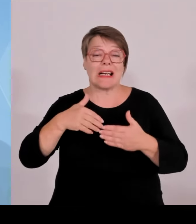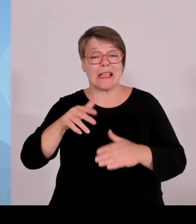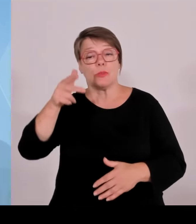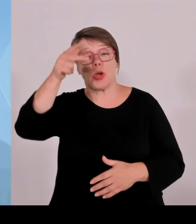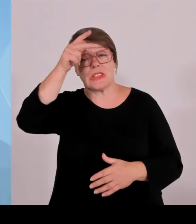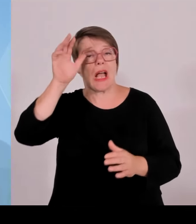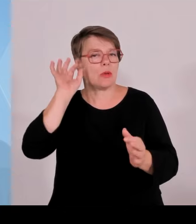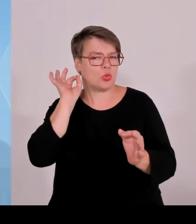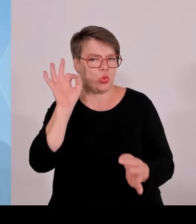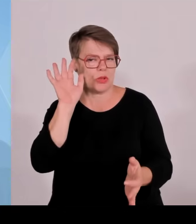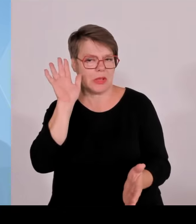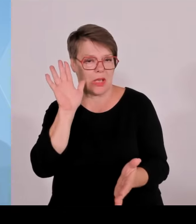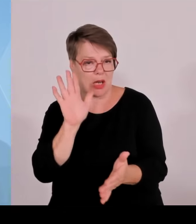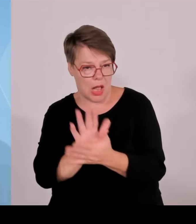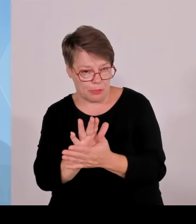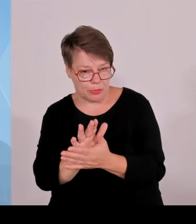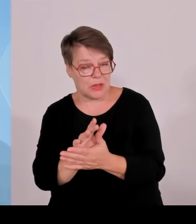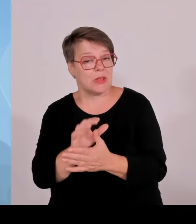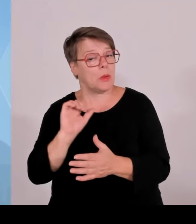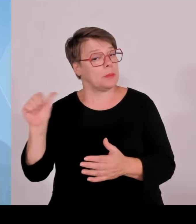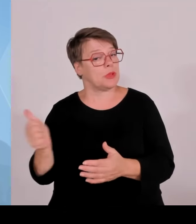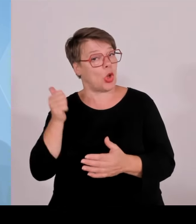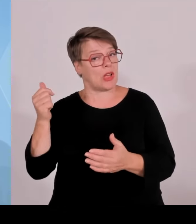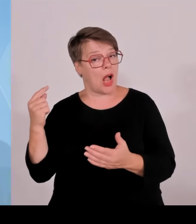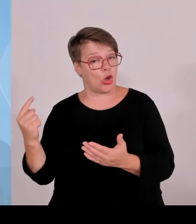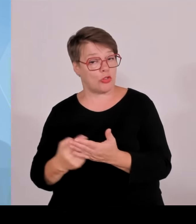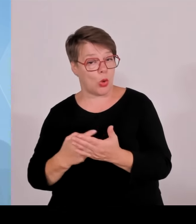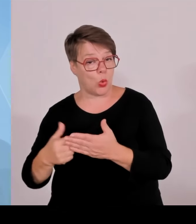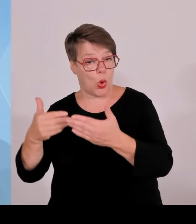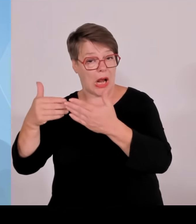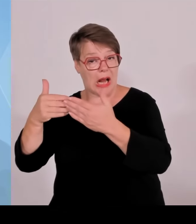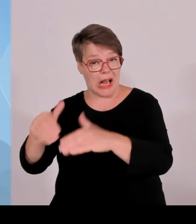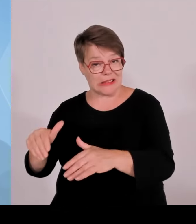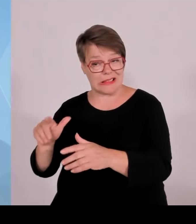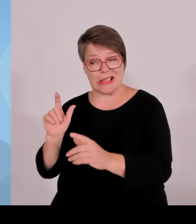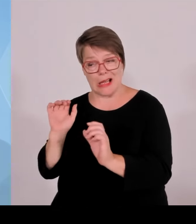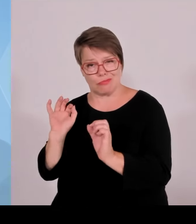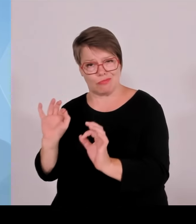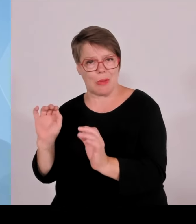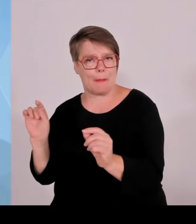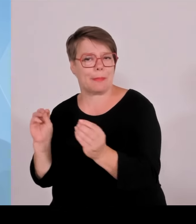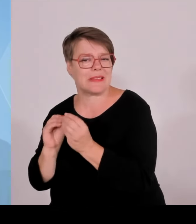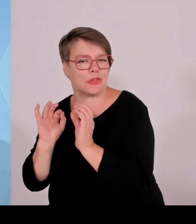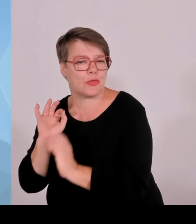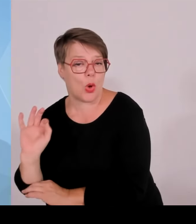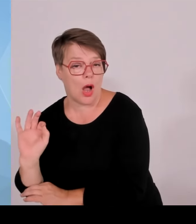Im Übrigen haben wir uns mit den Kernbotschaften des heutigen Tages beschäftigt, nämlich, dass Bayern ein erstklassiger Wirtschafts